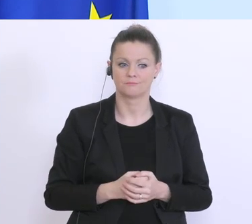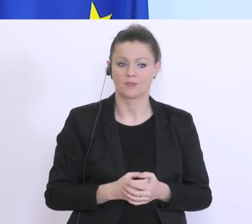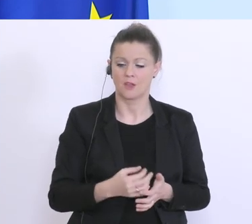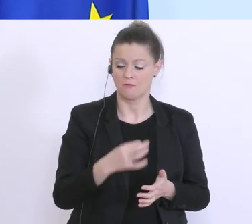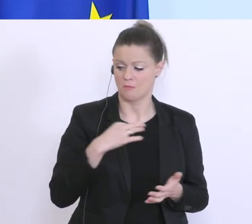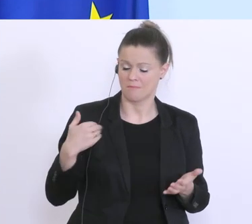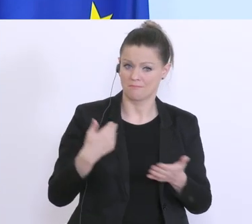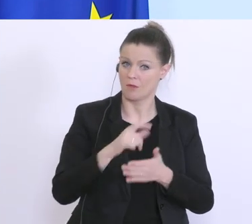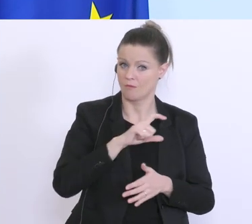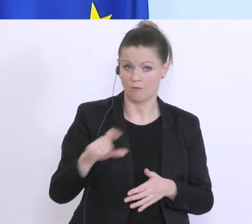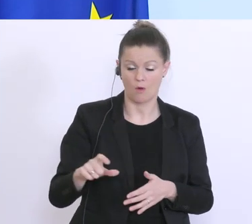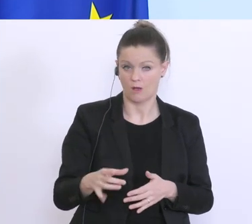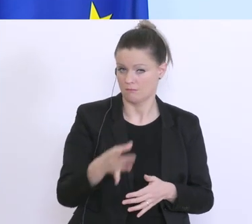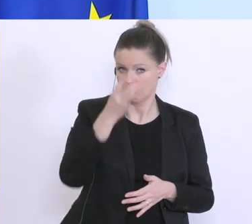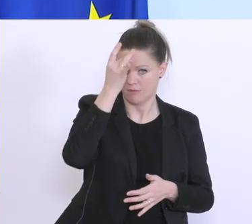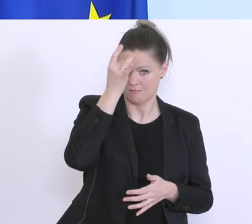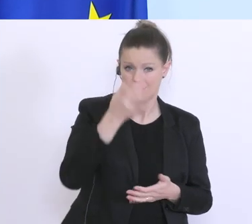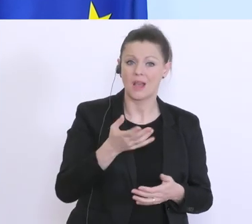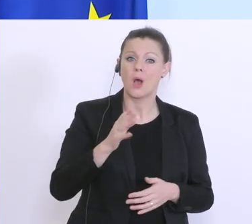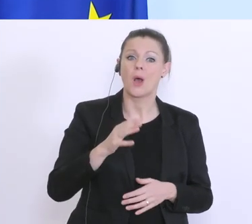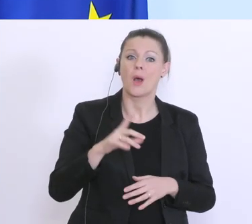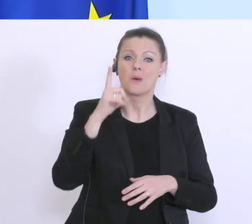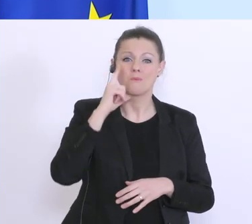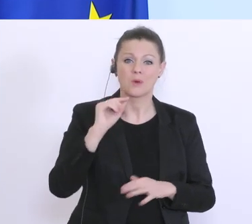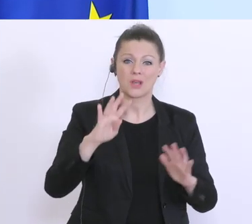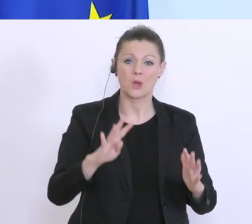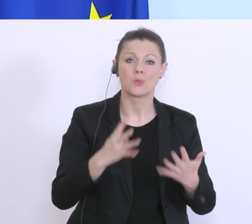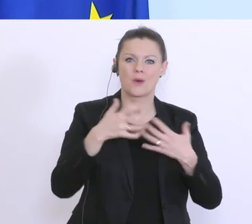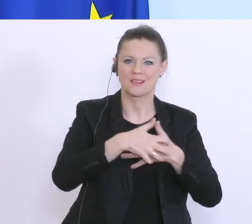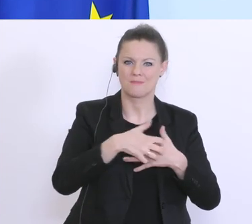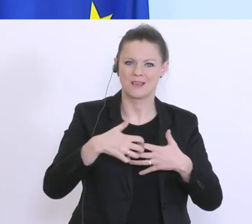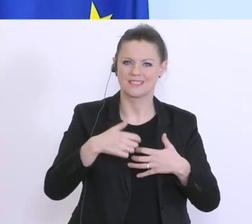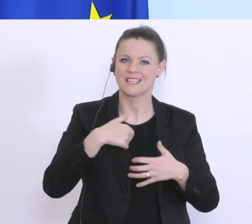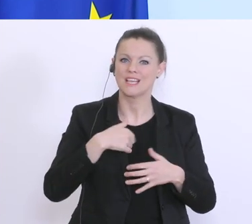passieren lasse. Am Montag, den 9. März habe ich noch meine ursprüngliche Budgetrede gehabt